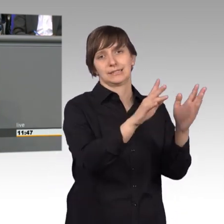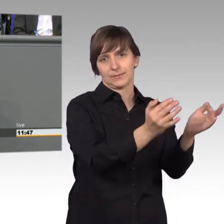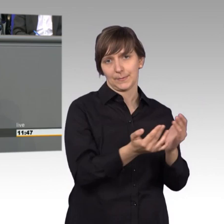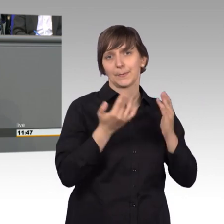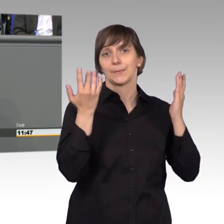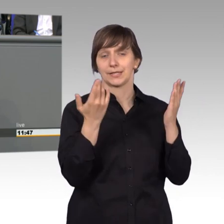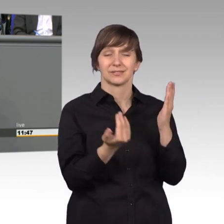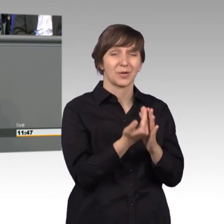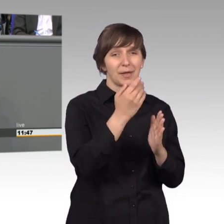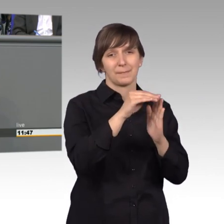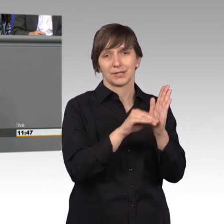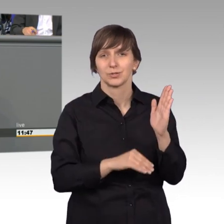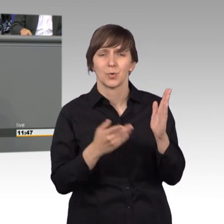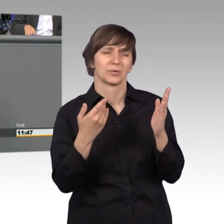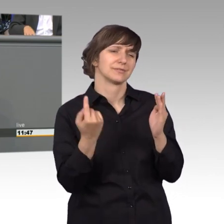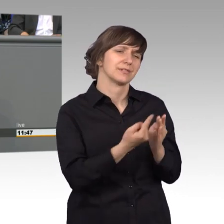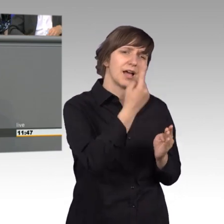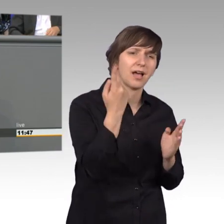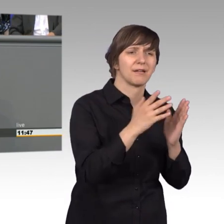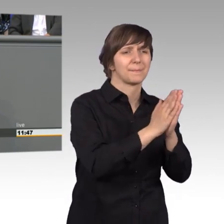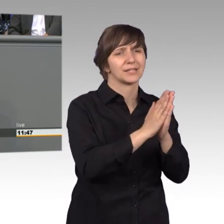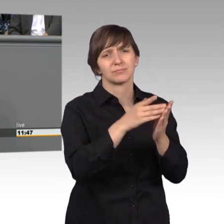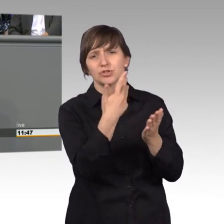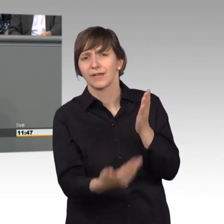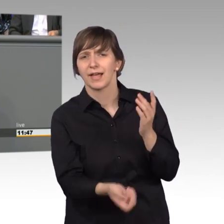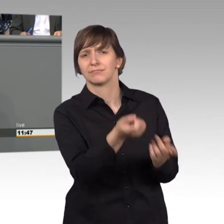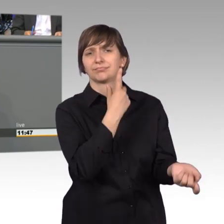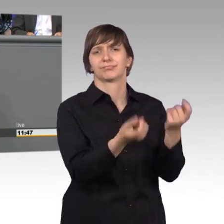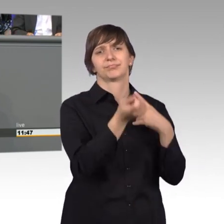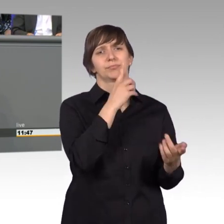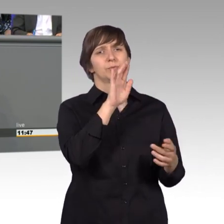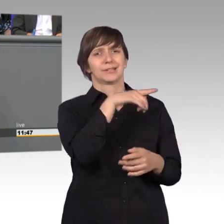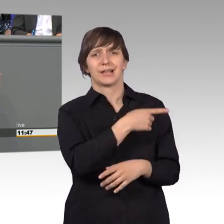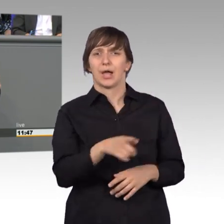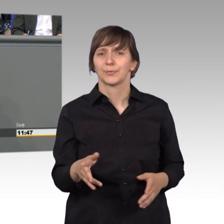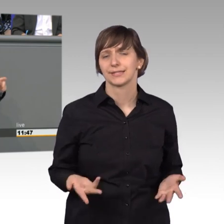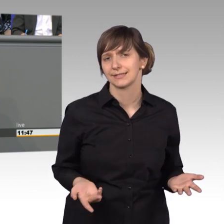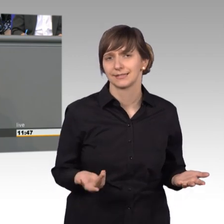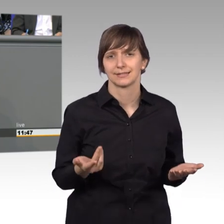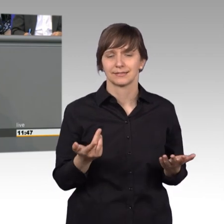tausende von Bitten und Beschwerden aus der Bevölkerung. Früher als anderes bekommen wir zu spüren, wenn bei den Menschen